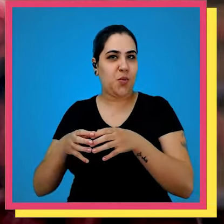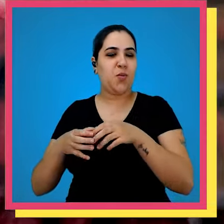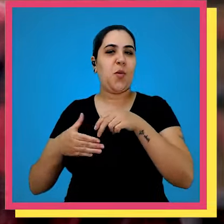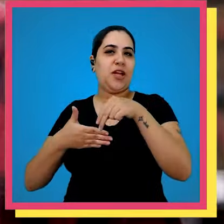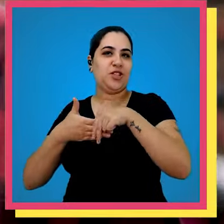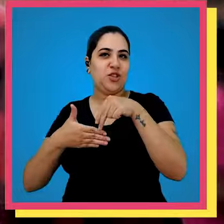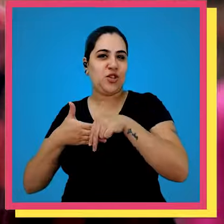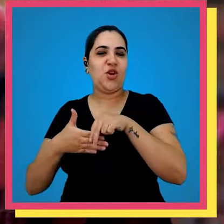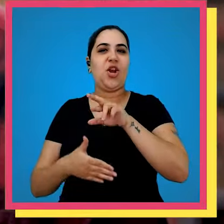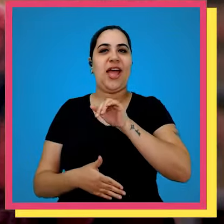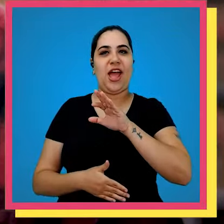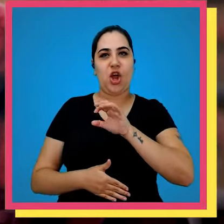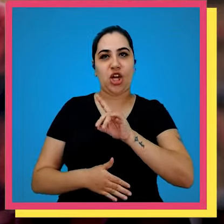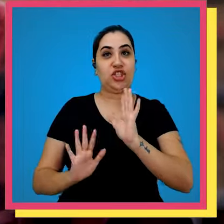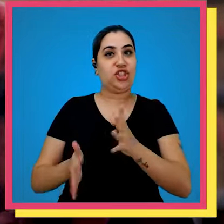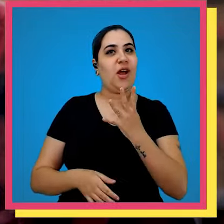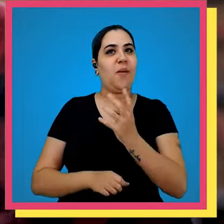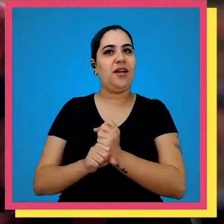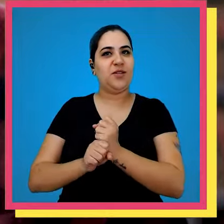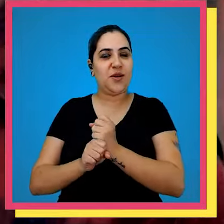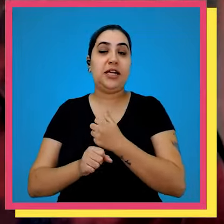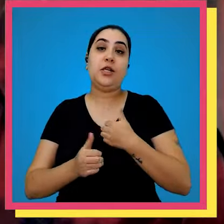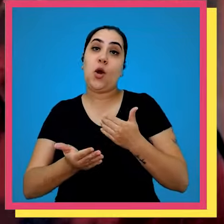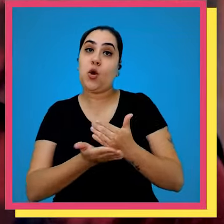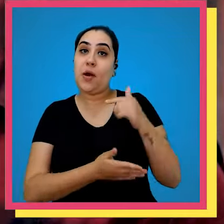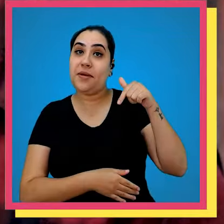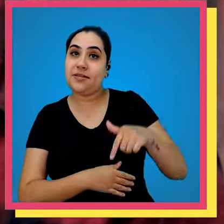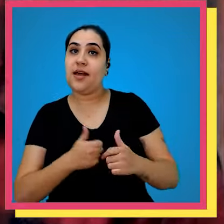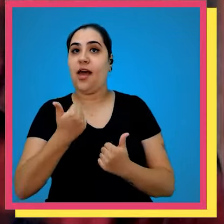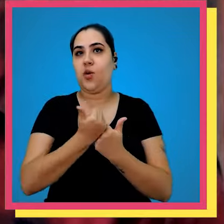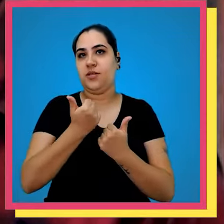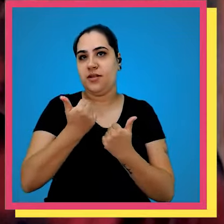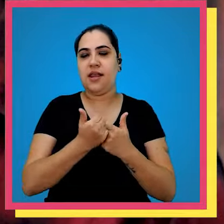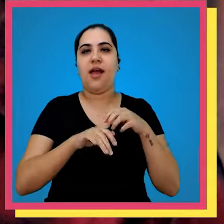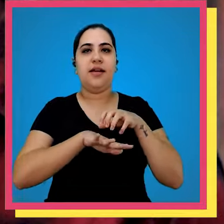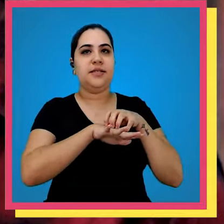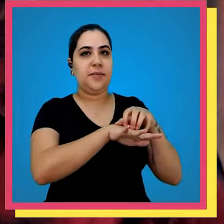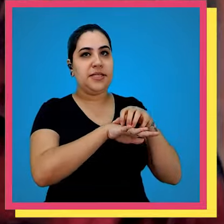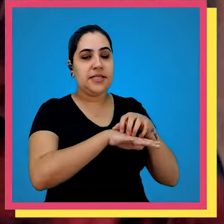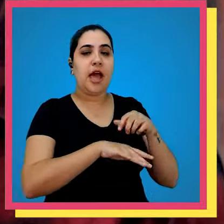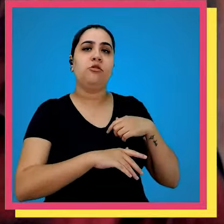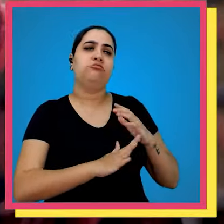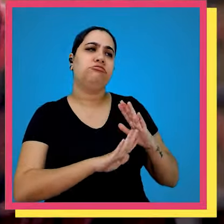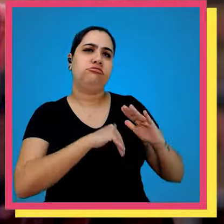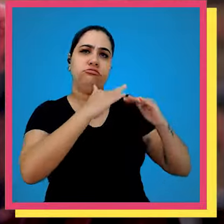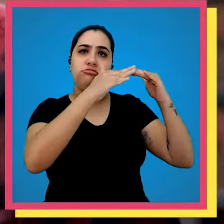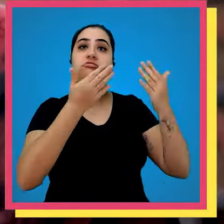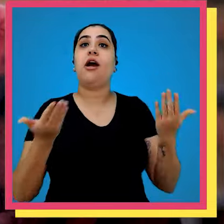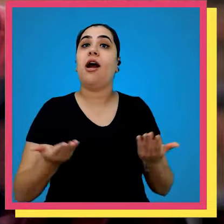grupo editorial recorde já tenha quatro anos comecei aqui como auxiliar de expedição cresci